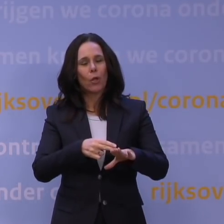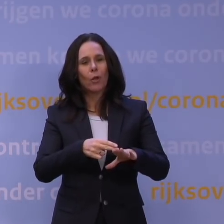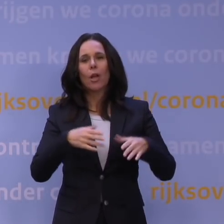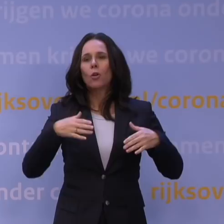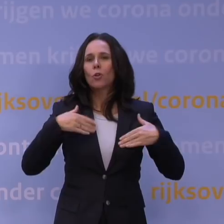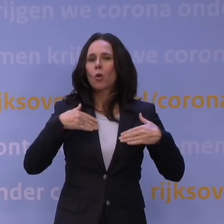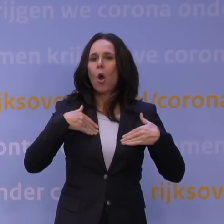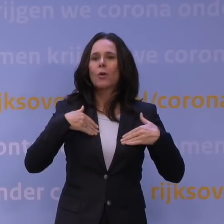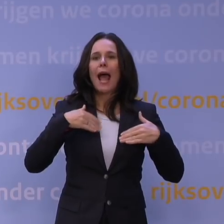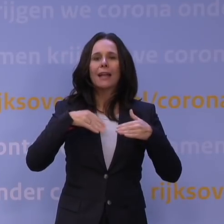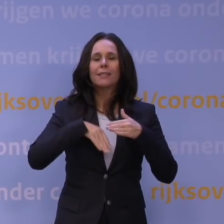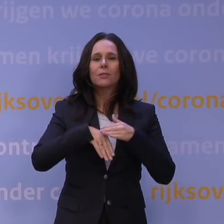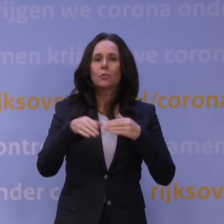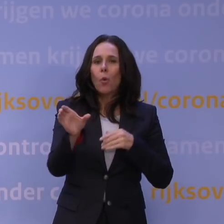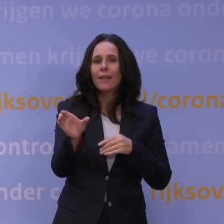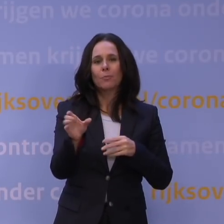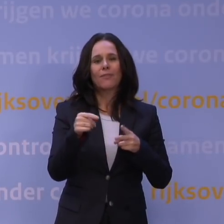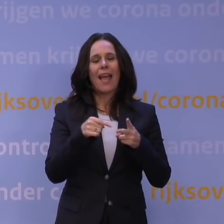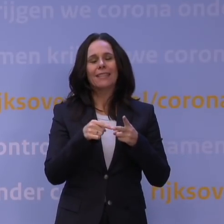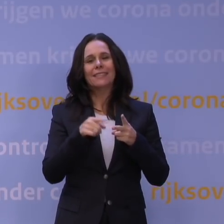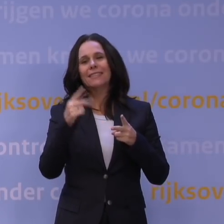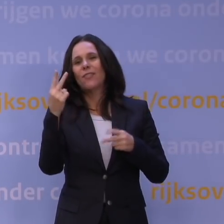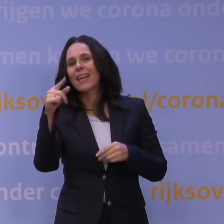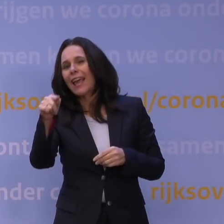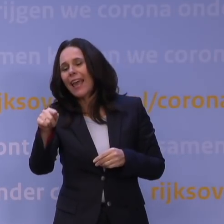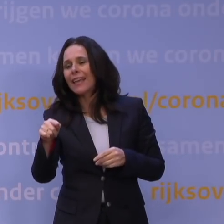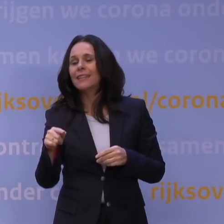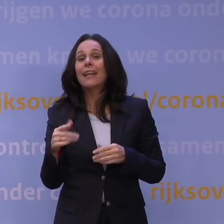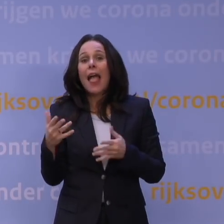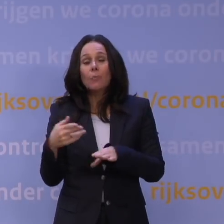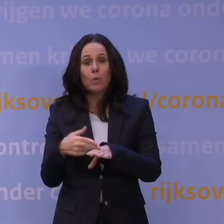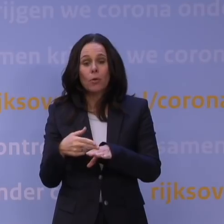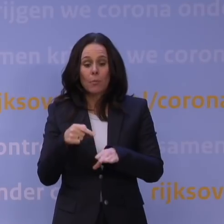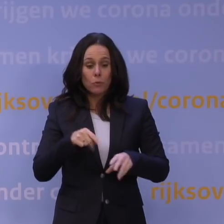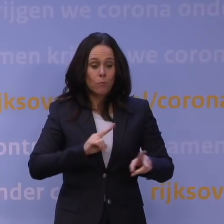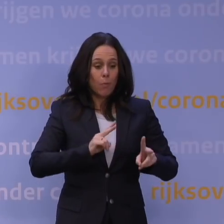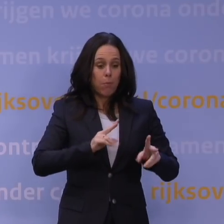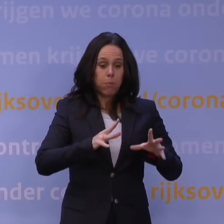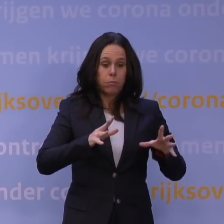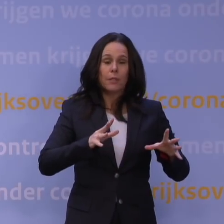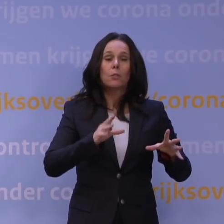al die zaken zijn de waakvlammen die je dan nodig hebt. Op dit moment is het aantal besmettingen nog te hoog door delta, dat is gelukkig aan het dalen.